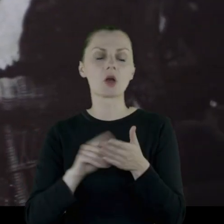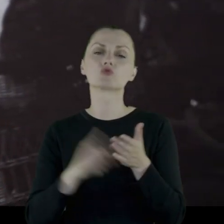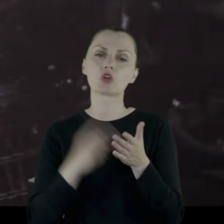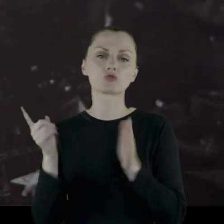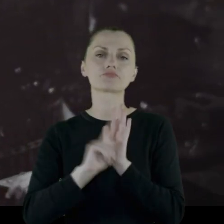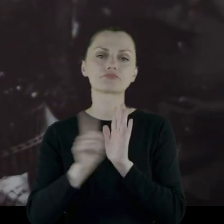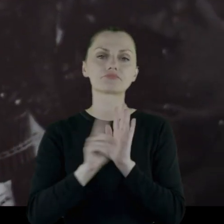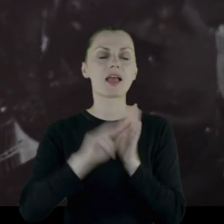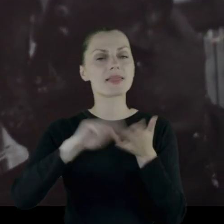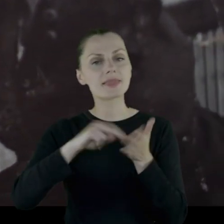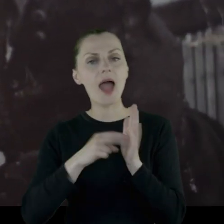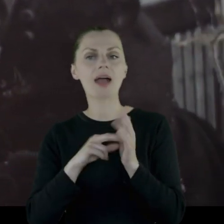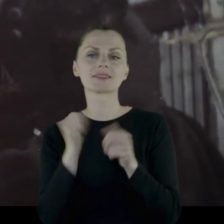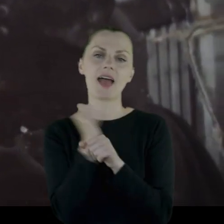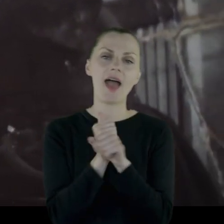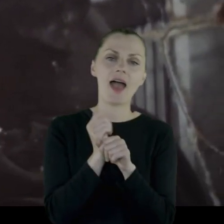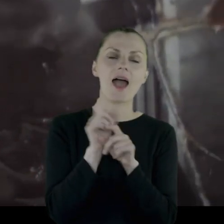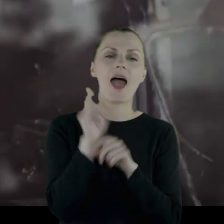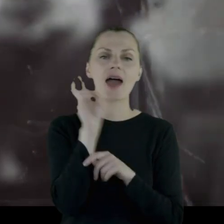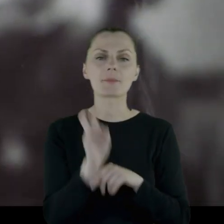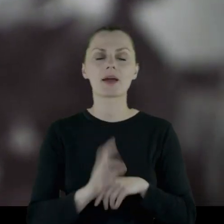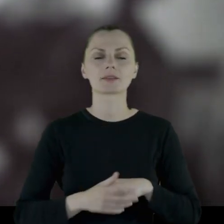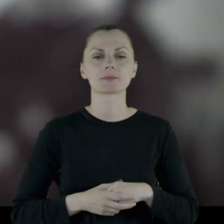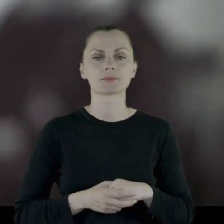że chodził na tańce i na herbatki.